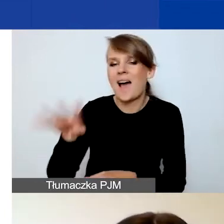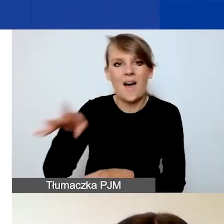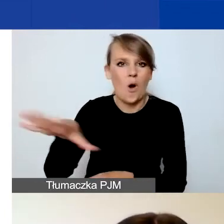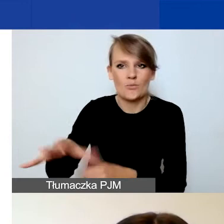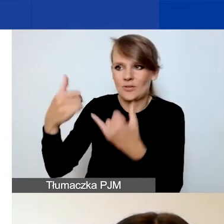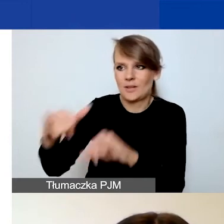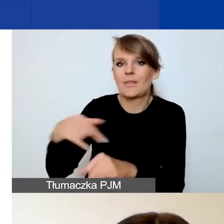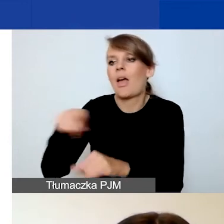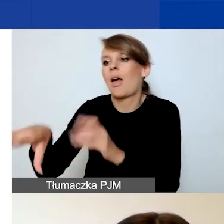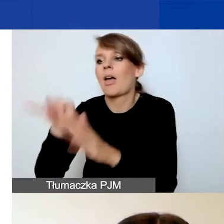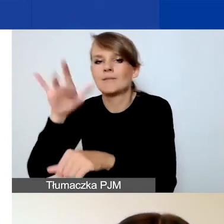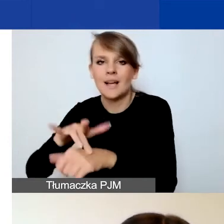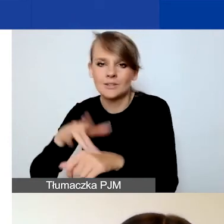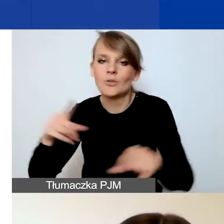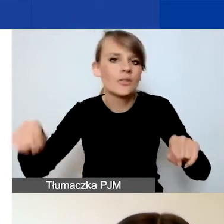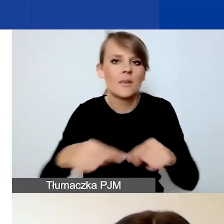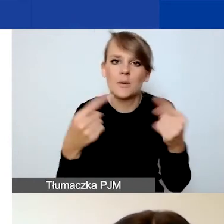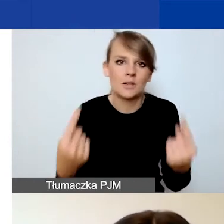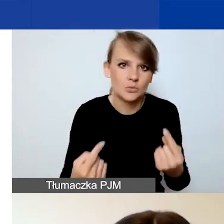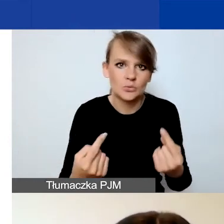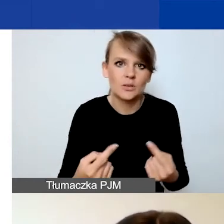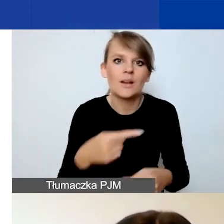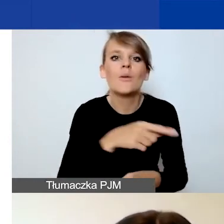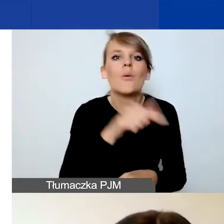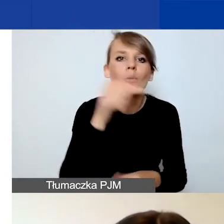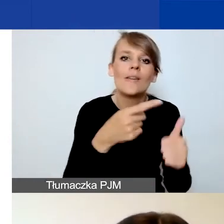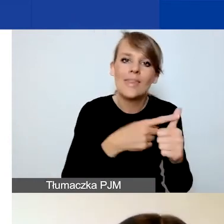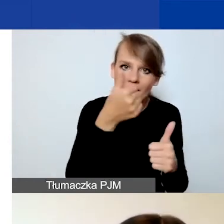wskazania przynajmniej jednego dodatkowego wskaźnika.